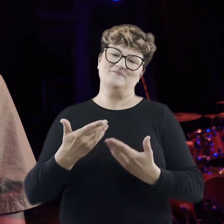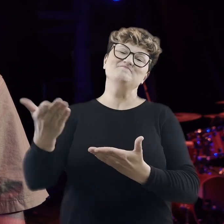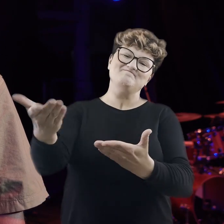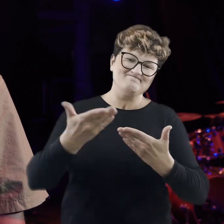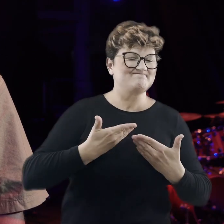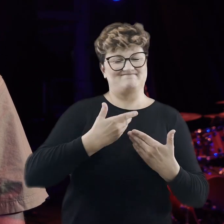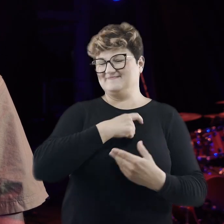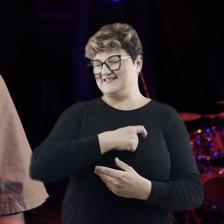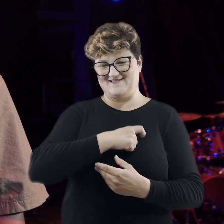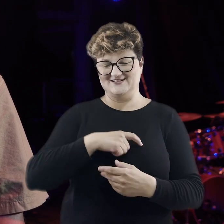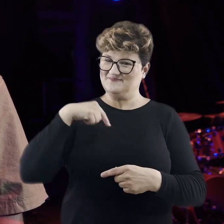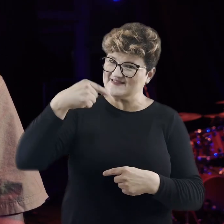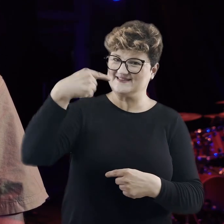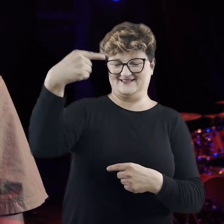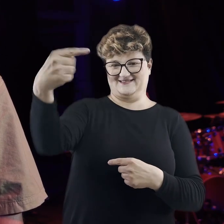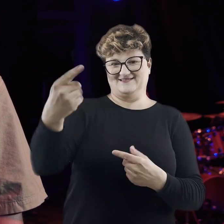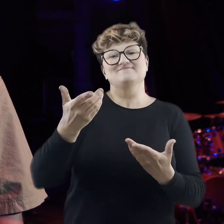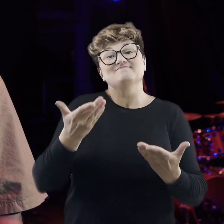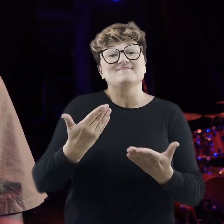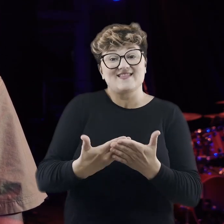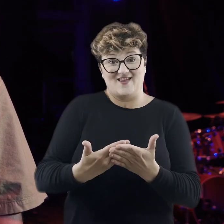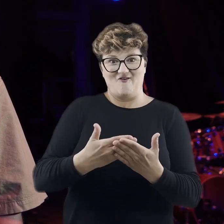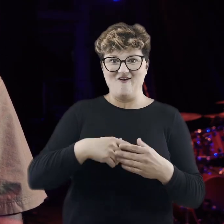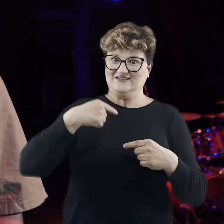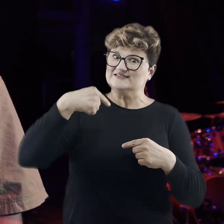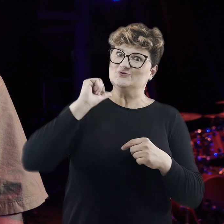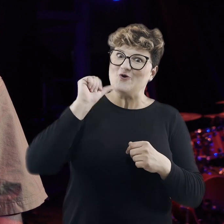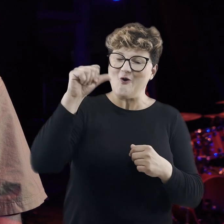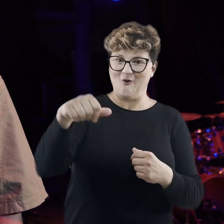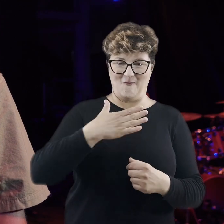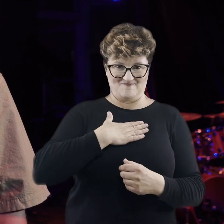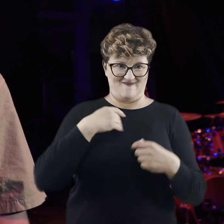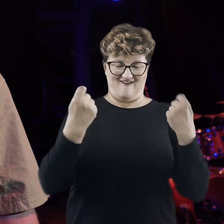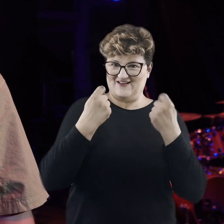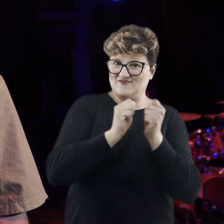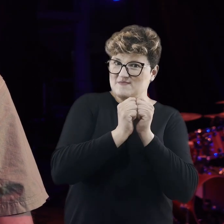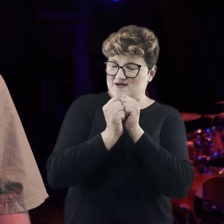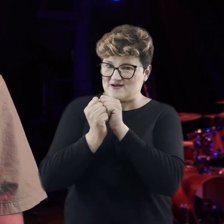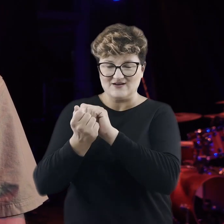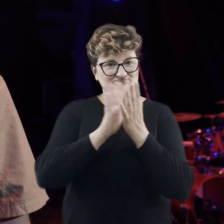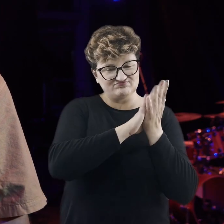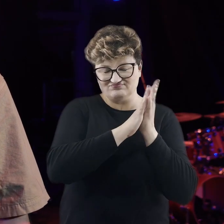kolejne edycje, bo z każdą edycją nasz Festiwal zmienia się, ewaluuje